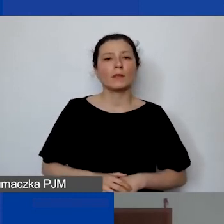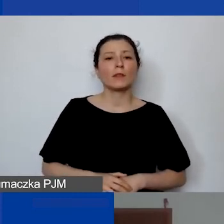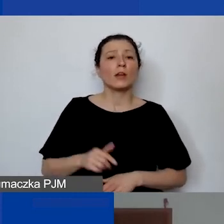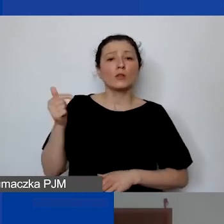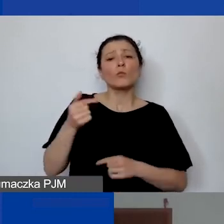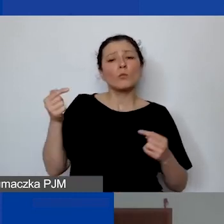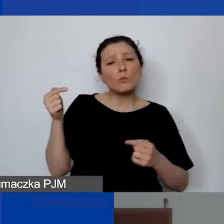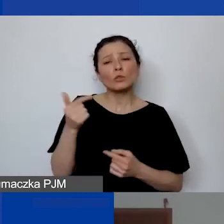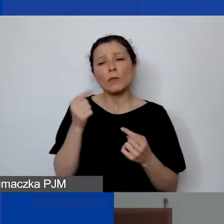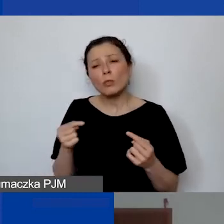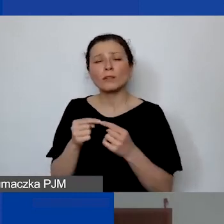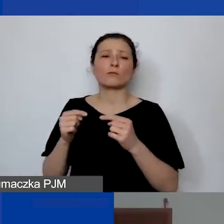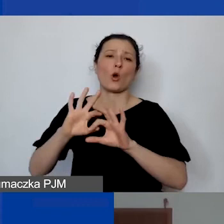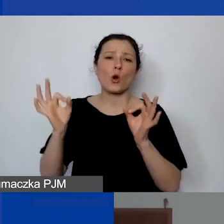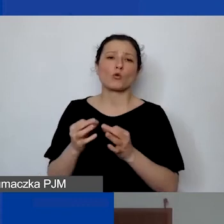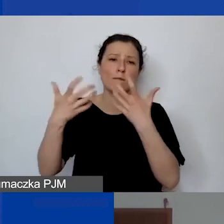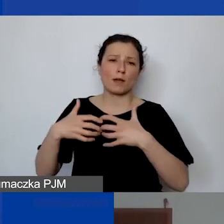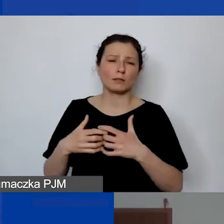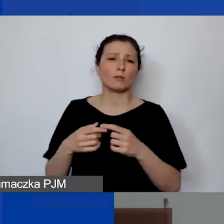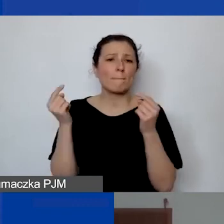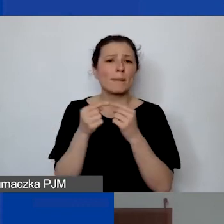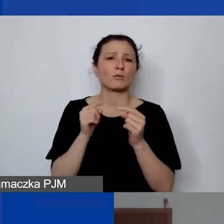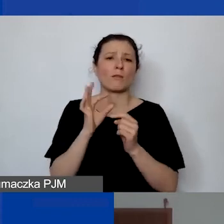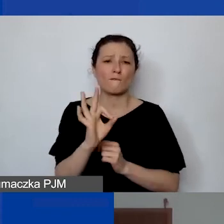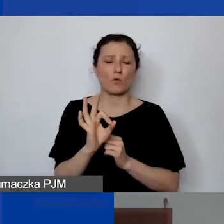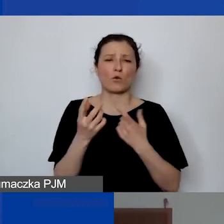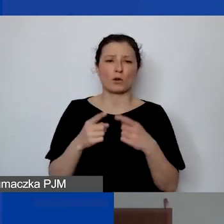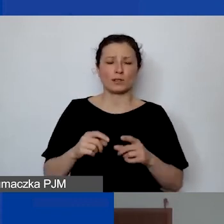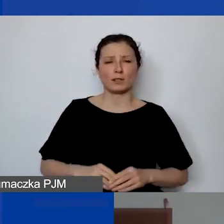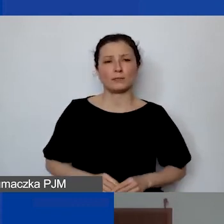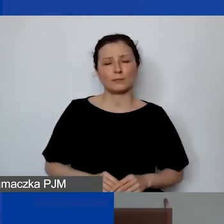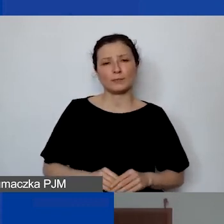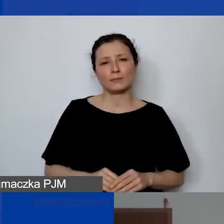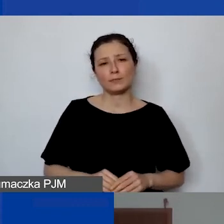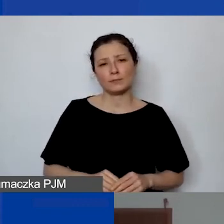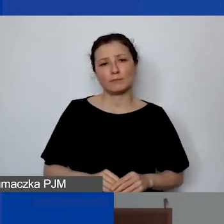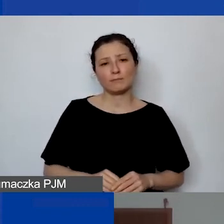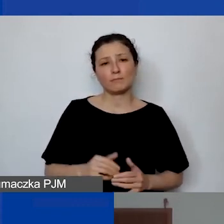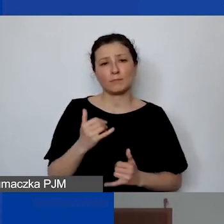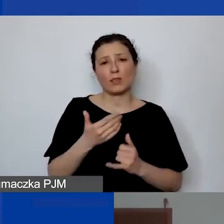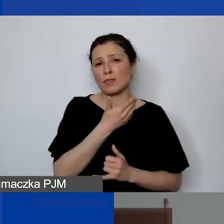który jest specyficzny dla państwa organizacji. Ale jeśli nie mają państwo stałego personelu,